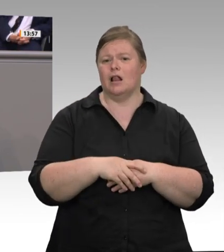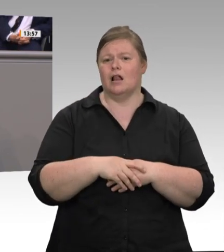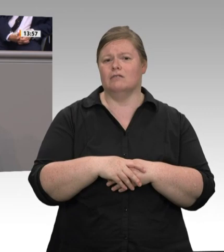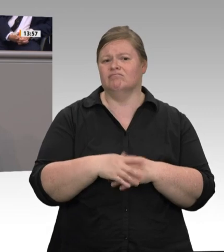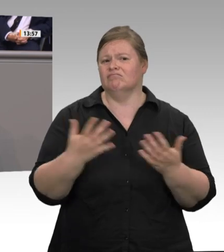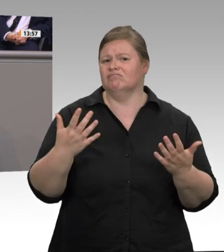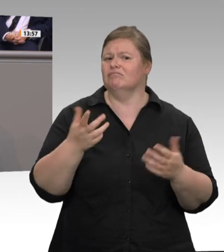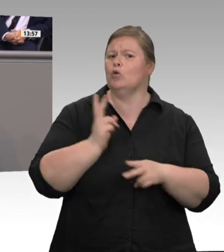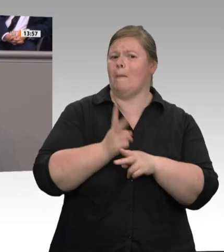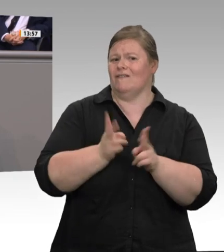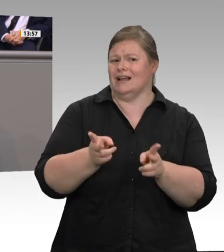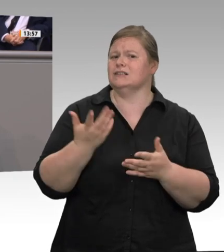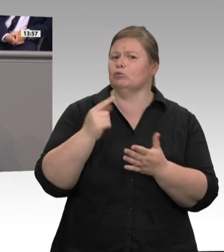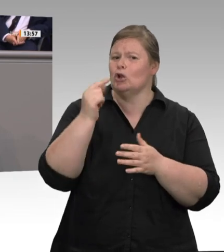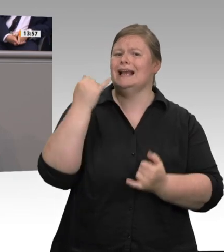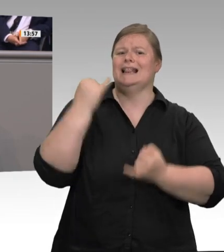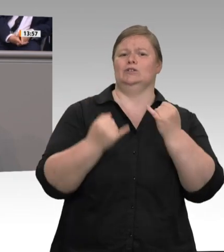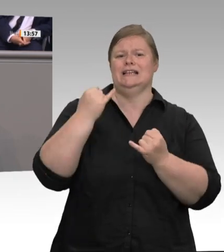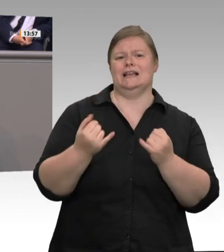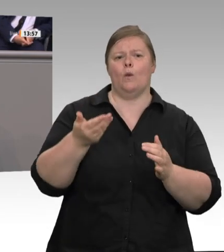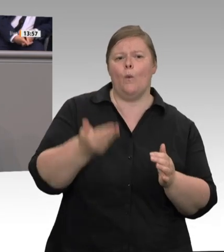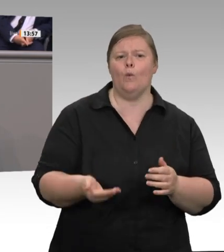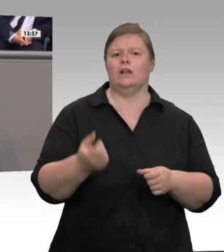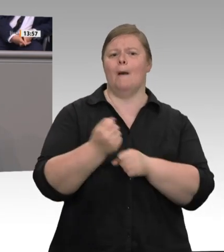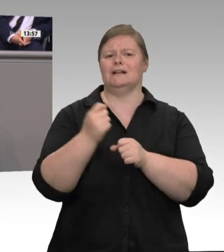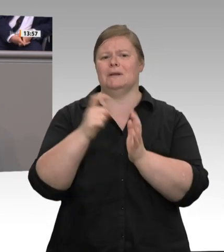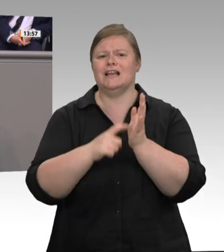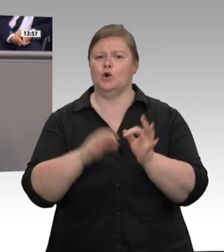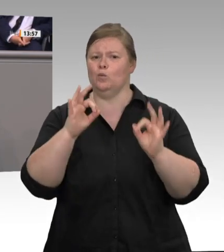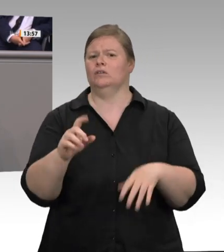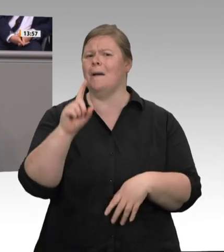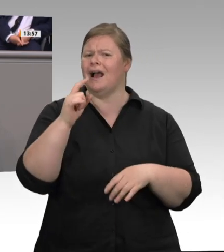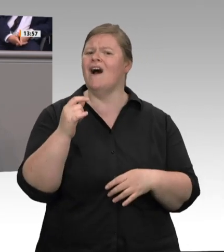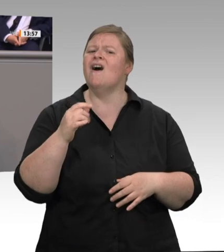Wert – geschafft, jegliche Form der Arbeitnehmermitbestimmung effektiv zu verhindern. Sowohl